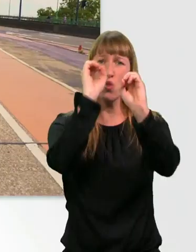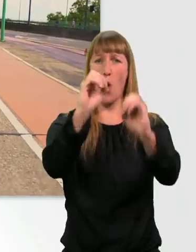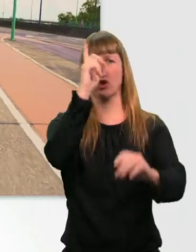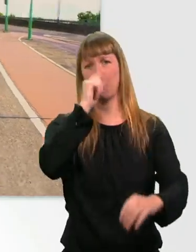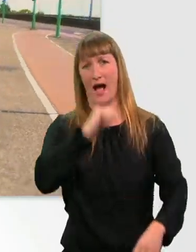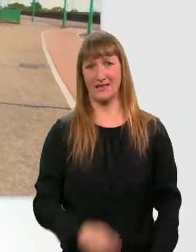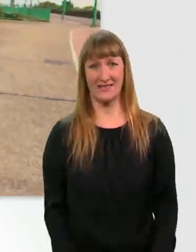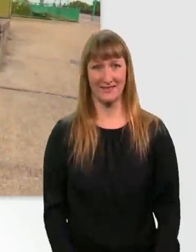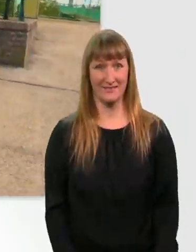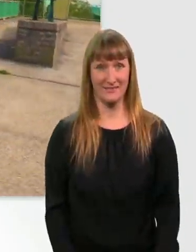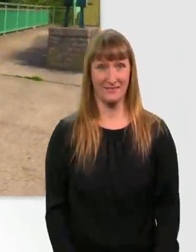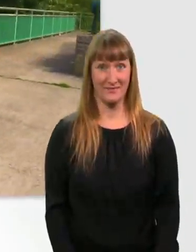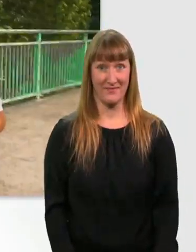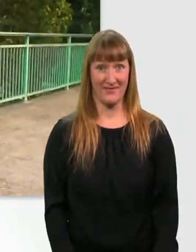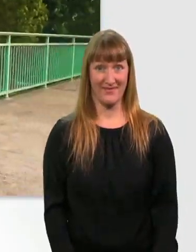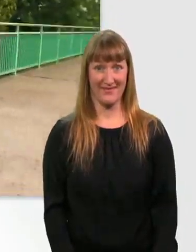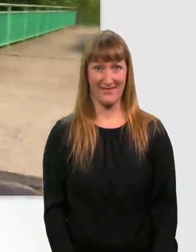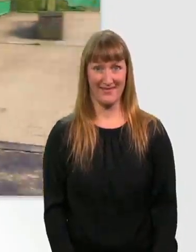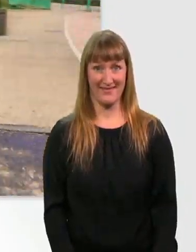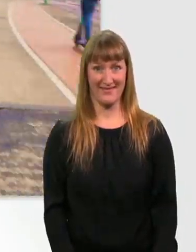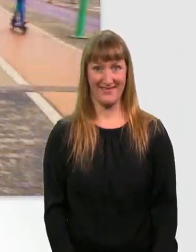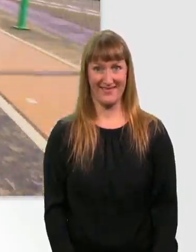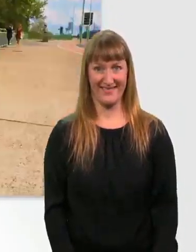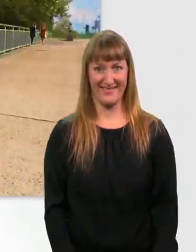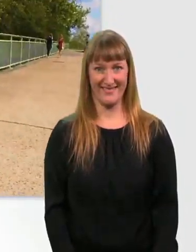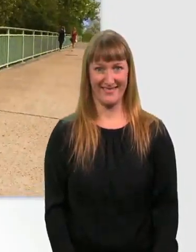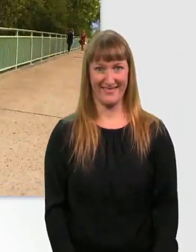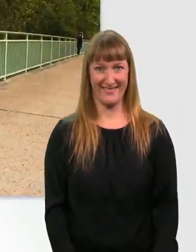(schnelle Musik) Yes.